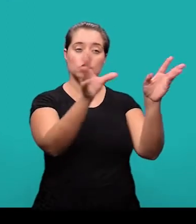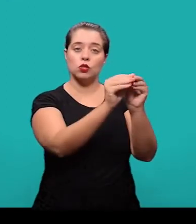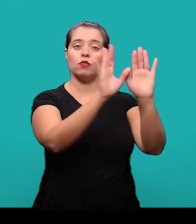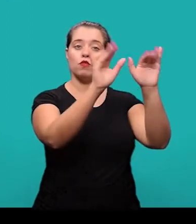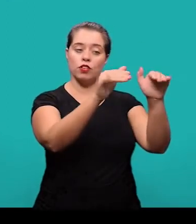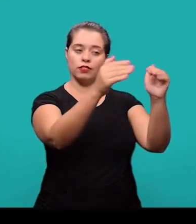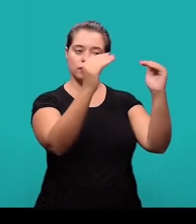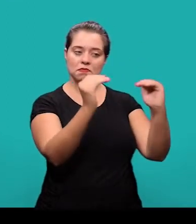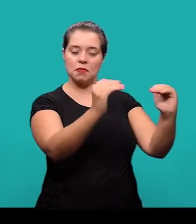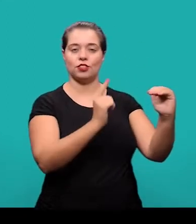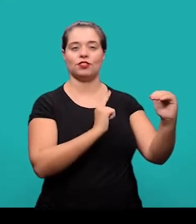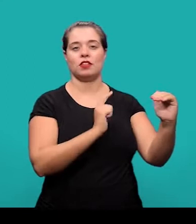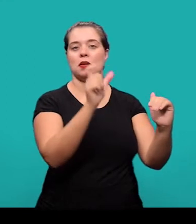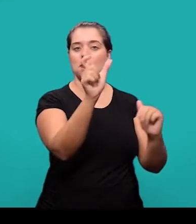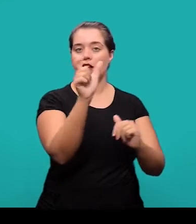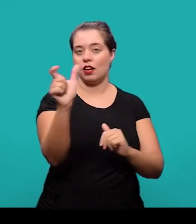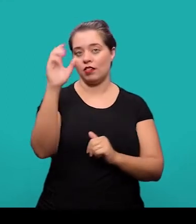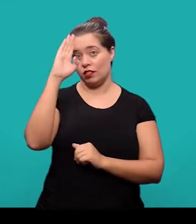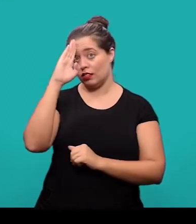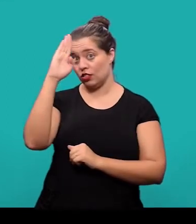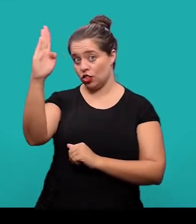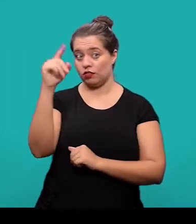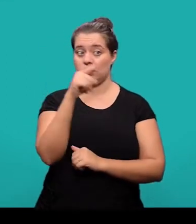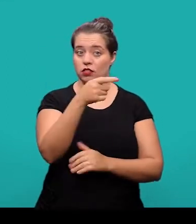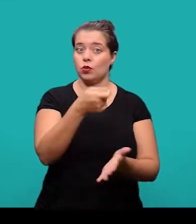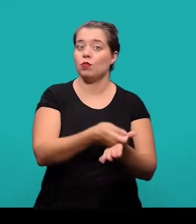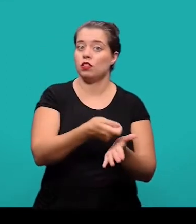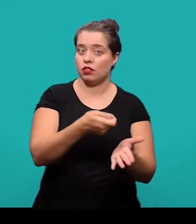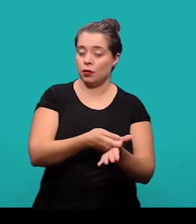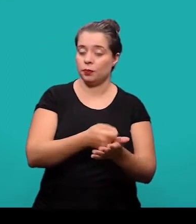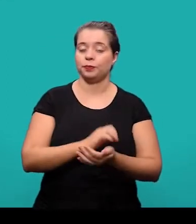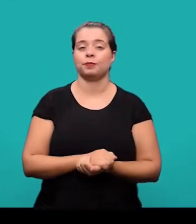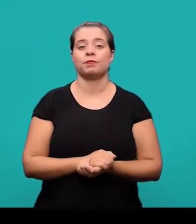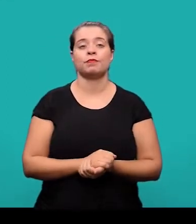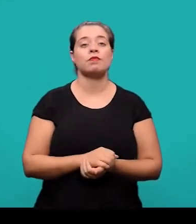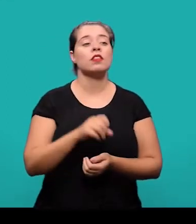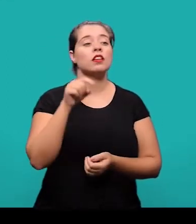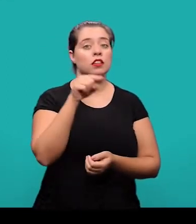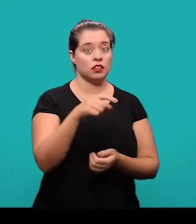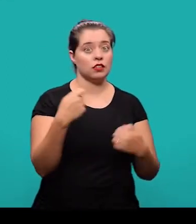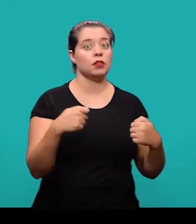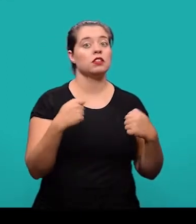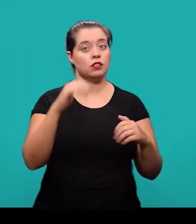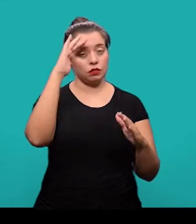Logo após o resumo, nós temos as palavras-chave que também é um elemento obrigatório e elas devem ser elaboradas